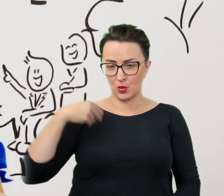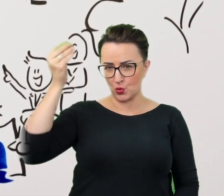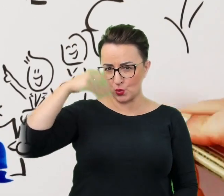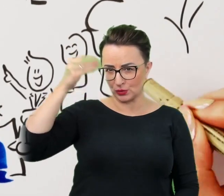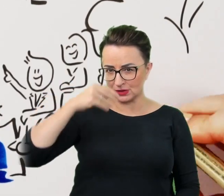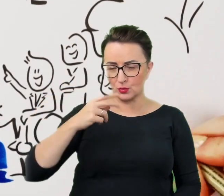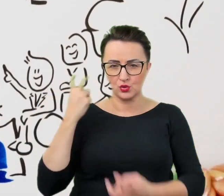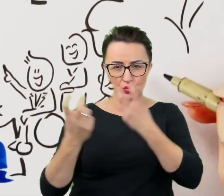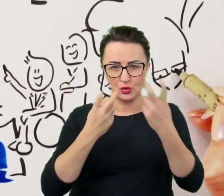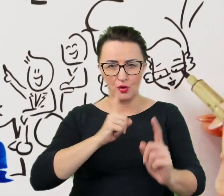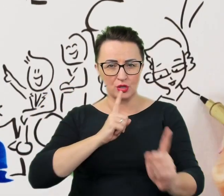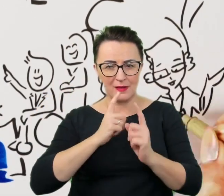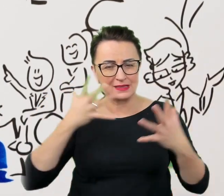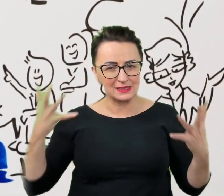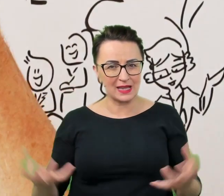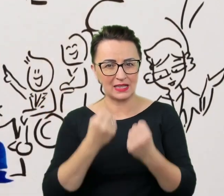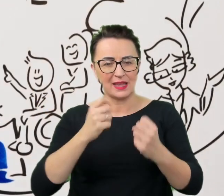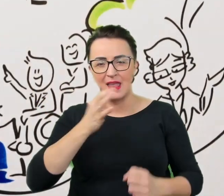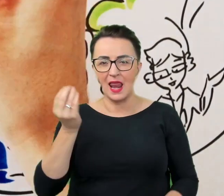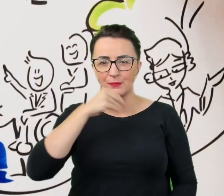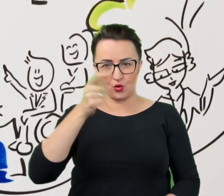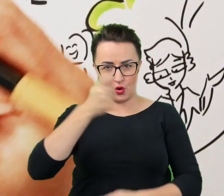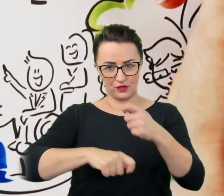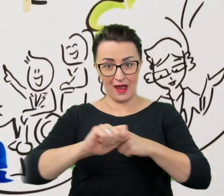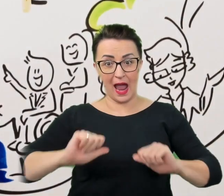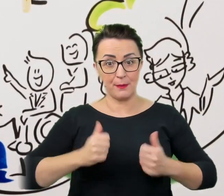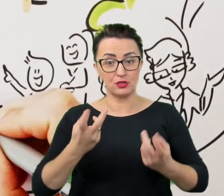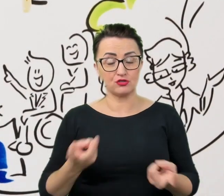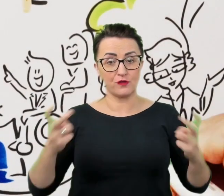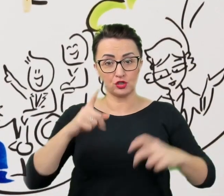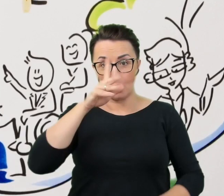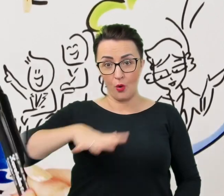aby stworzyć społeczność, w której różnorodność nie jest wyzwaniem, ale siłą.